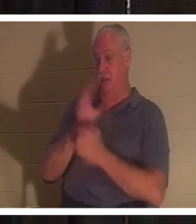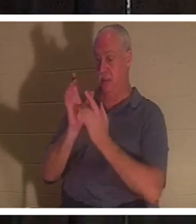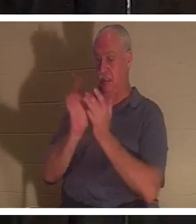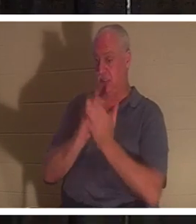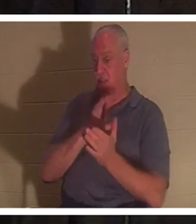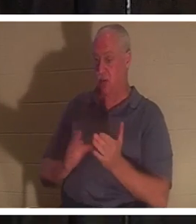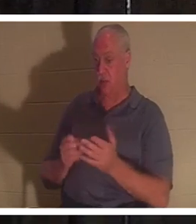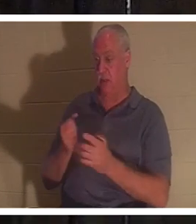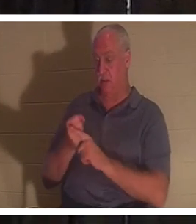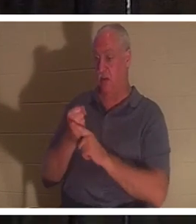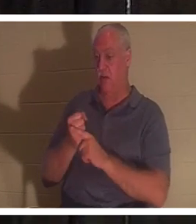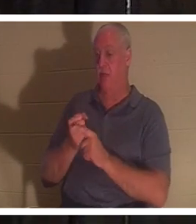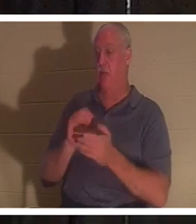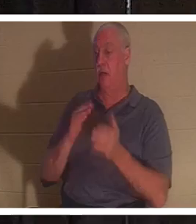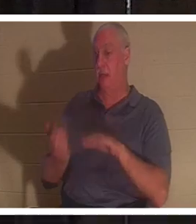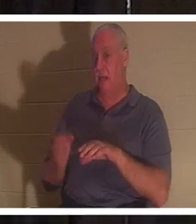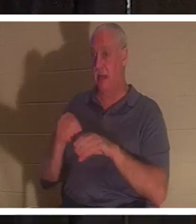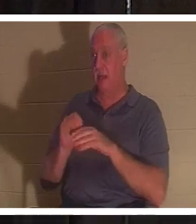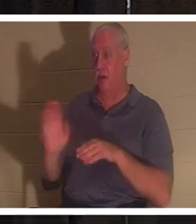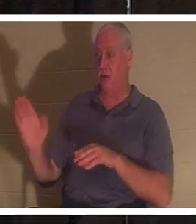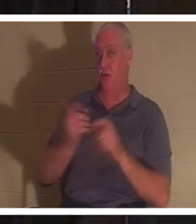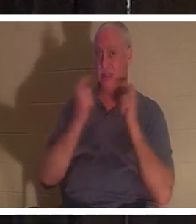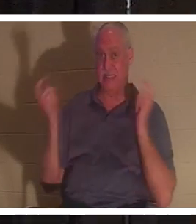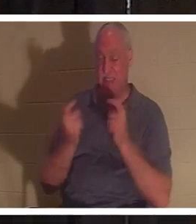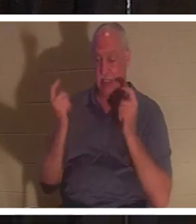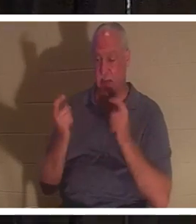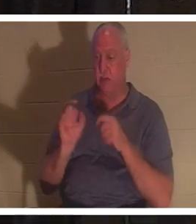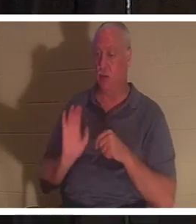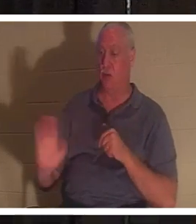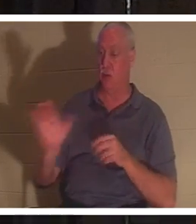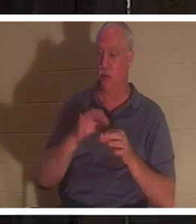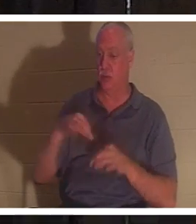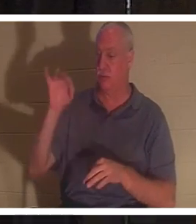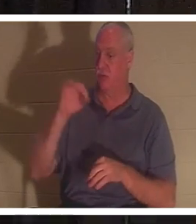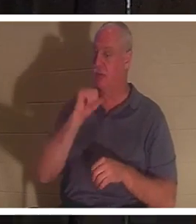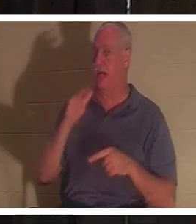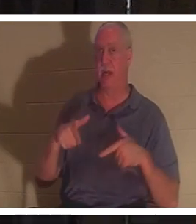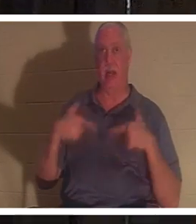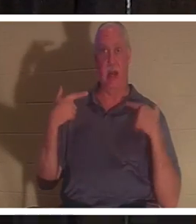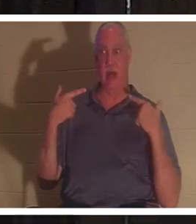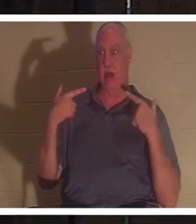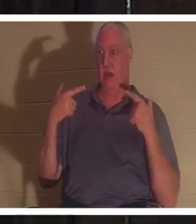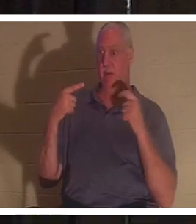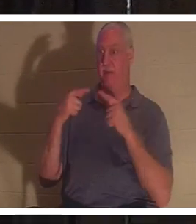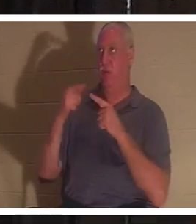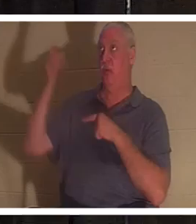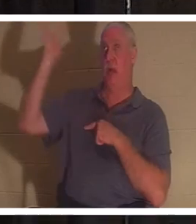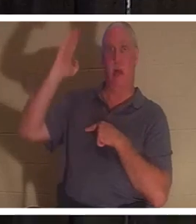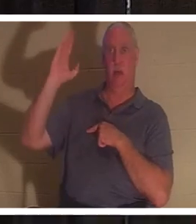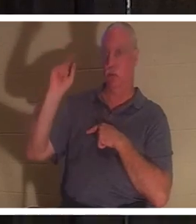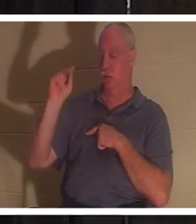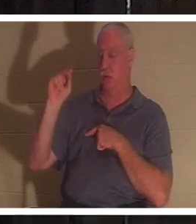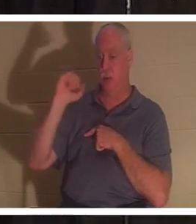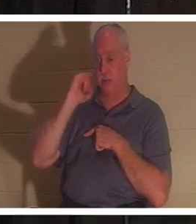犯和罪恶之中。 你的灵不向神活，如果你不向神活，